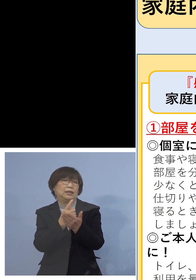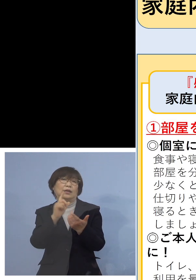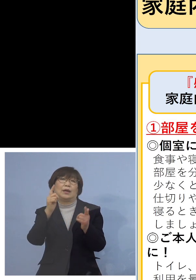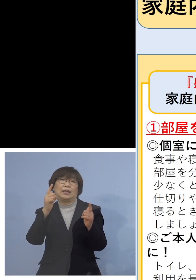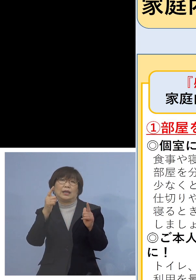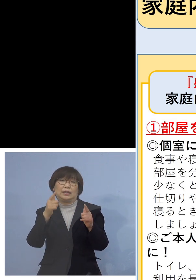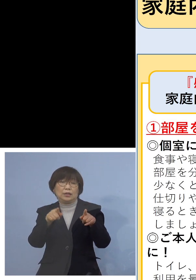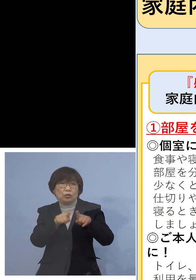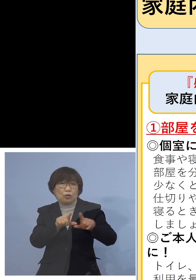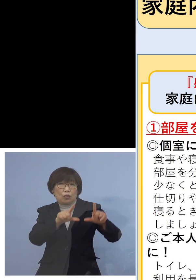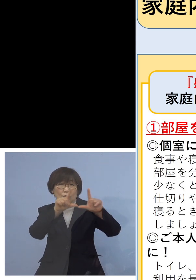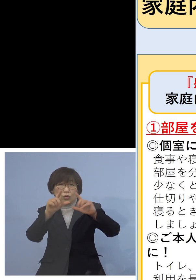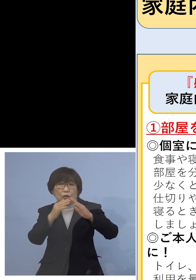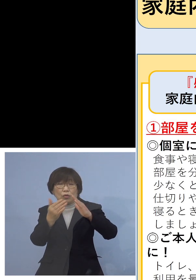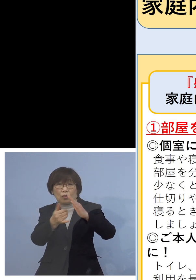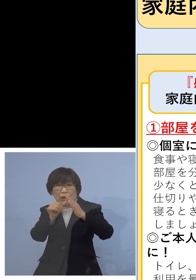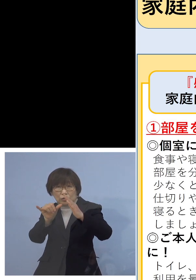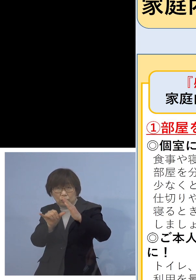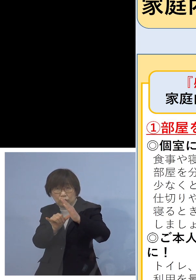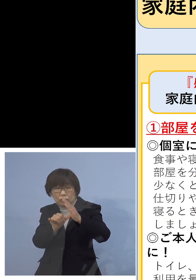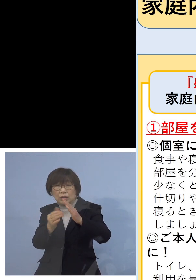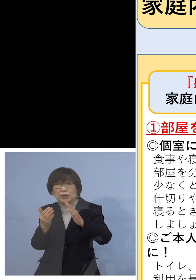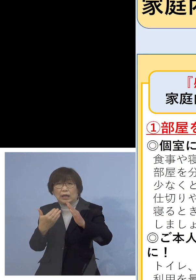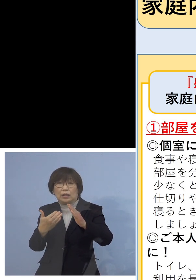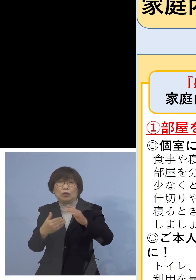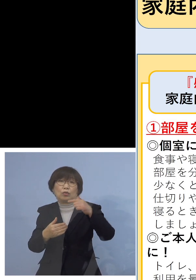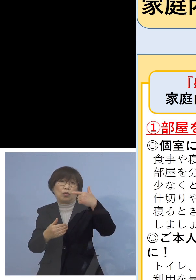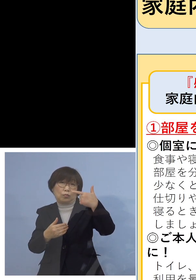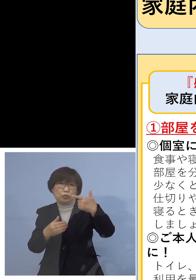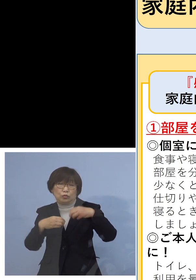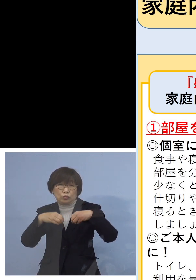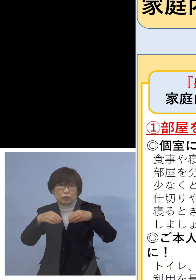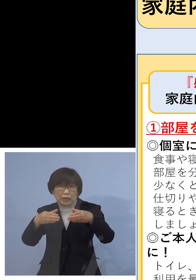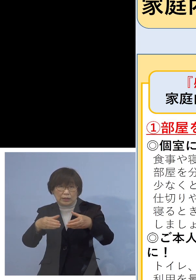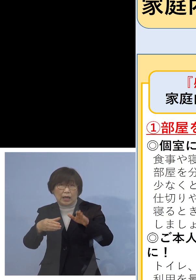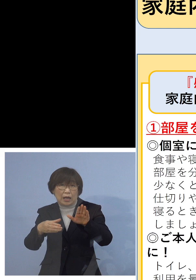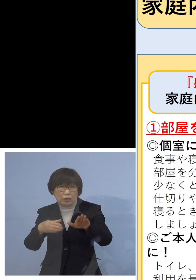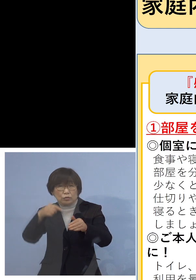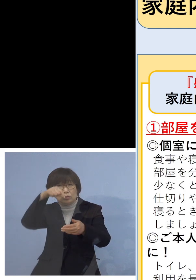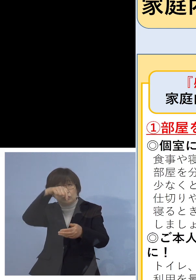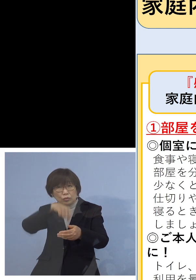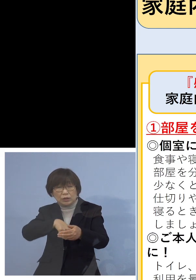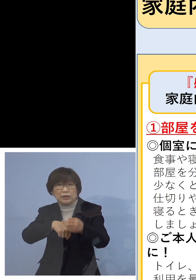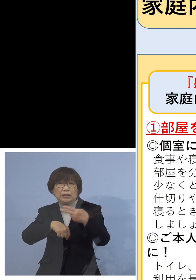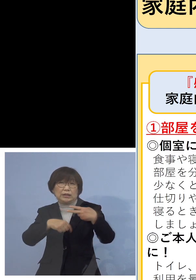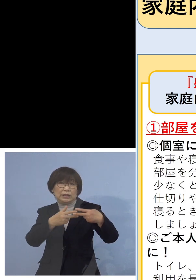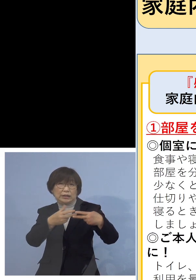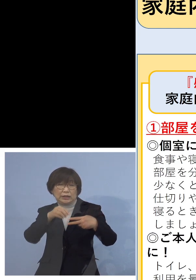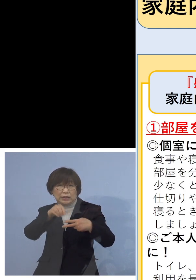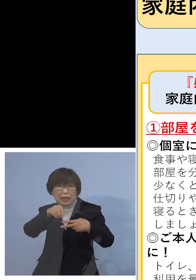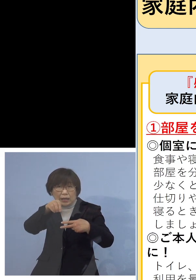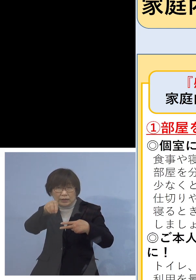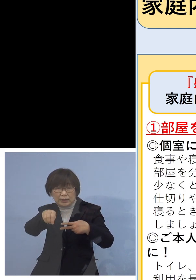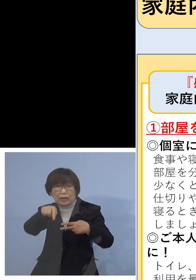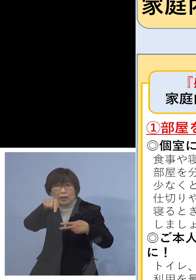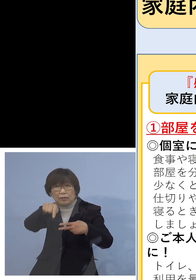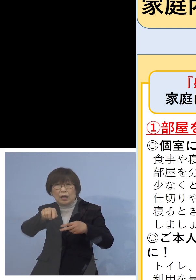先ほど6つのクラスター、そのうち なんと二次感染全て同居のご家族